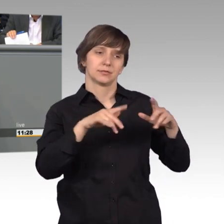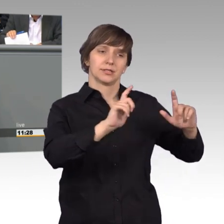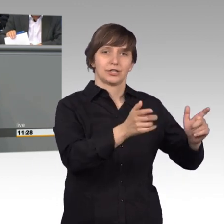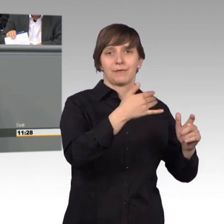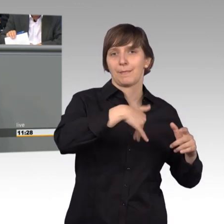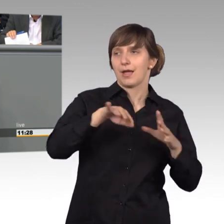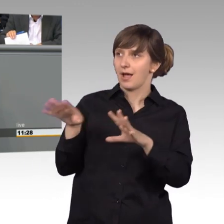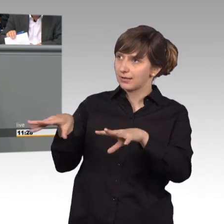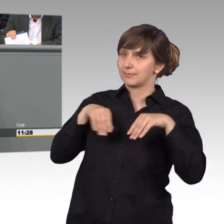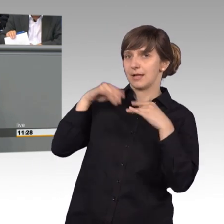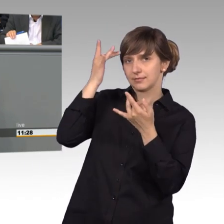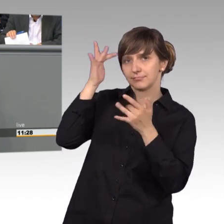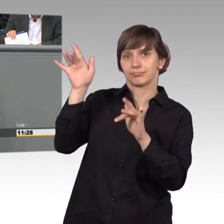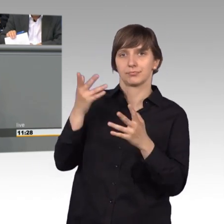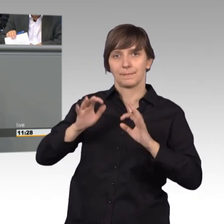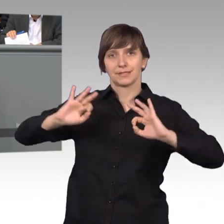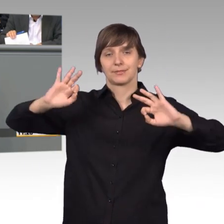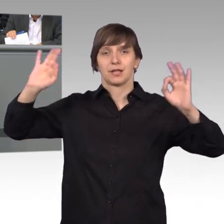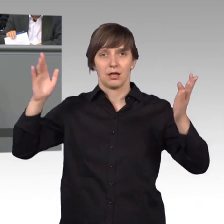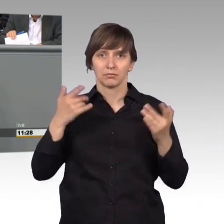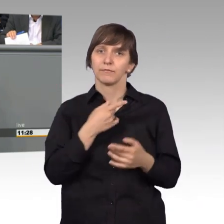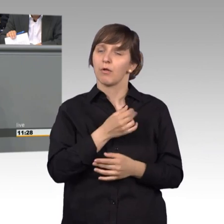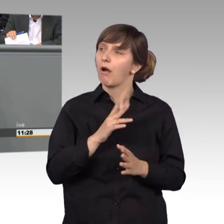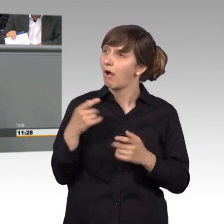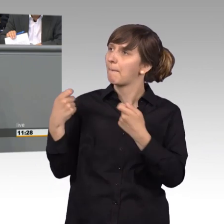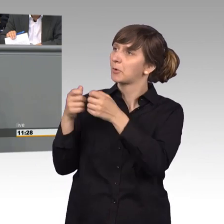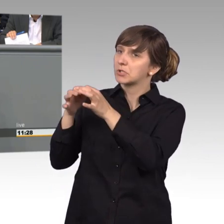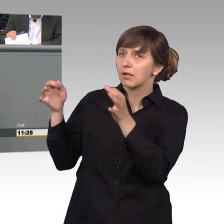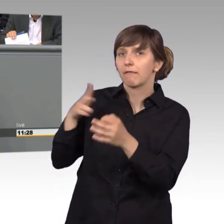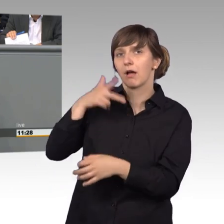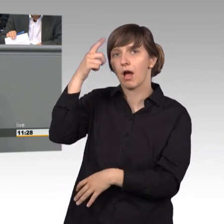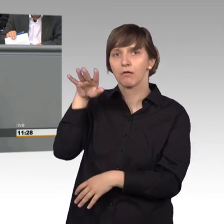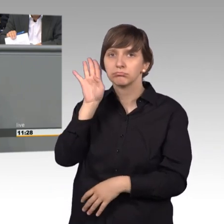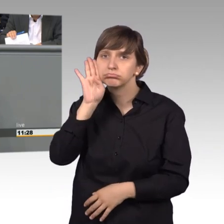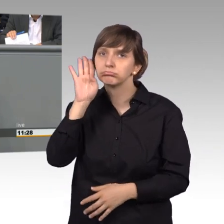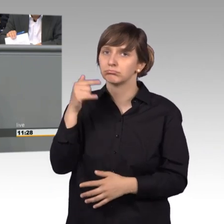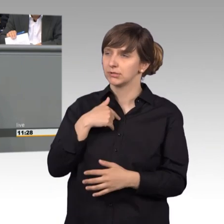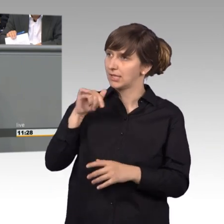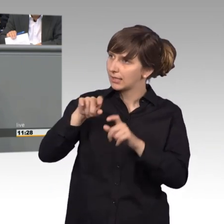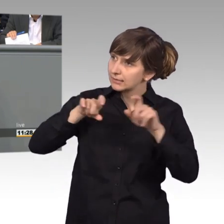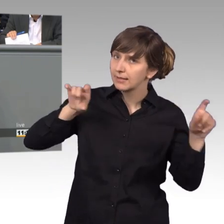Dann merken die Leute, im Bundestag, die hören mir zu mein Anliegen, welches ich vorbringe, ist wichtig.